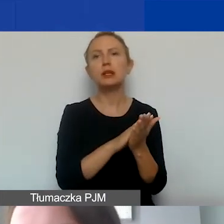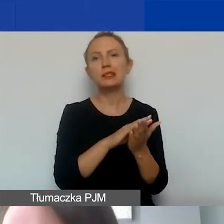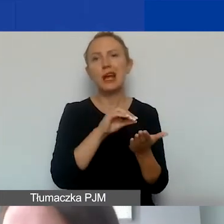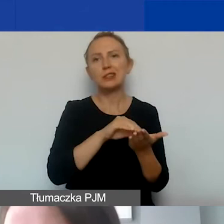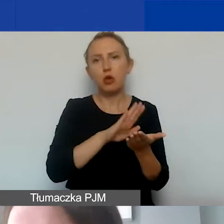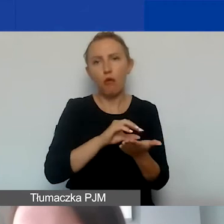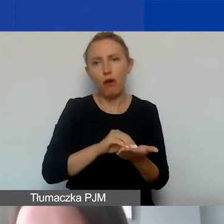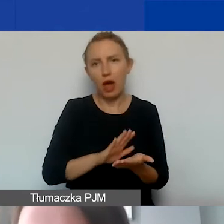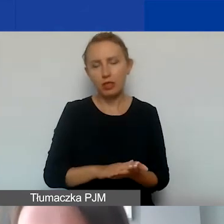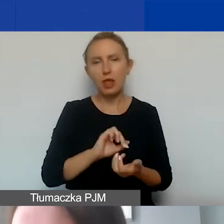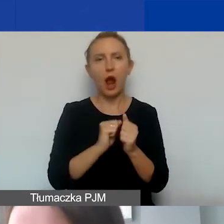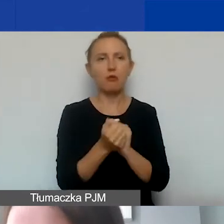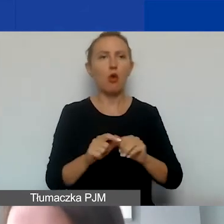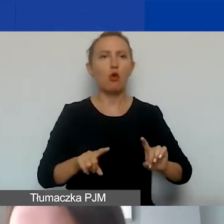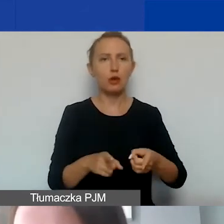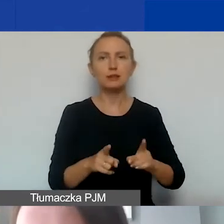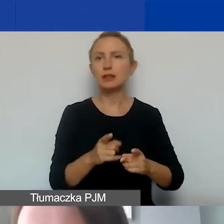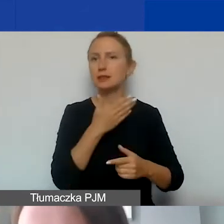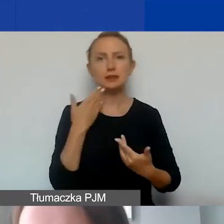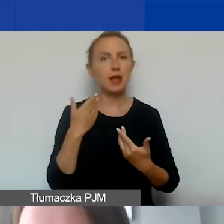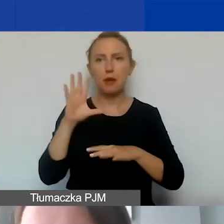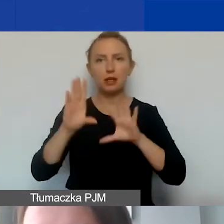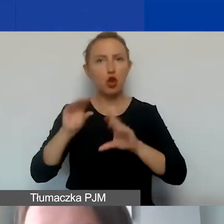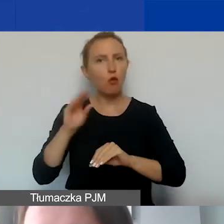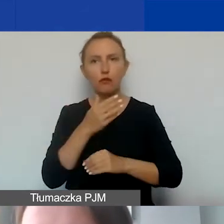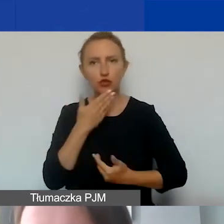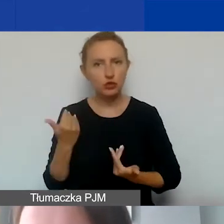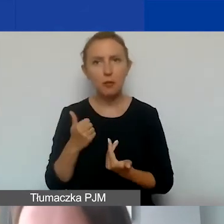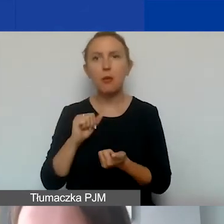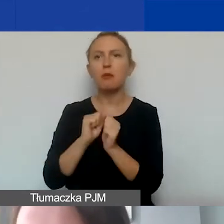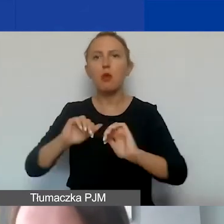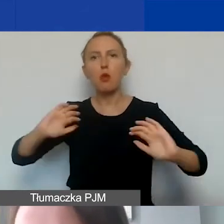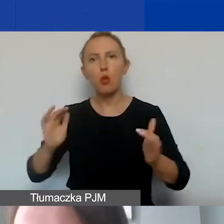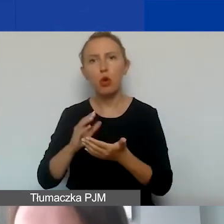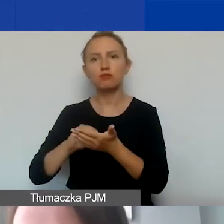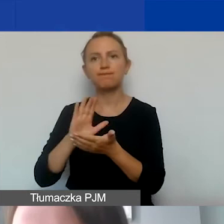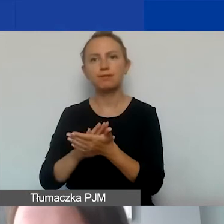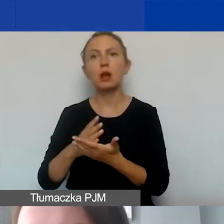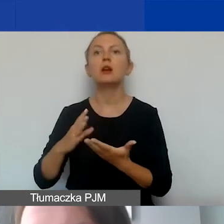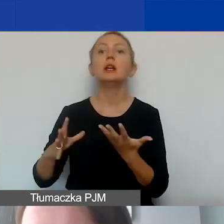a w przypadku organizacji, które nie prowadzą pełnej księgowości, w uproszczonej ewidencji przychodów i kosztów.